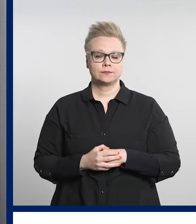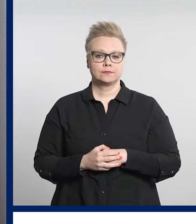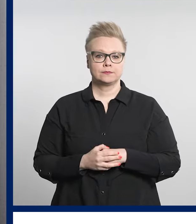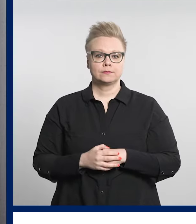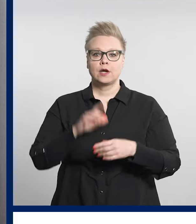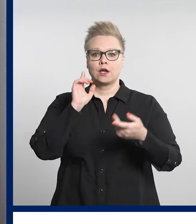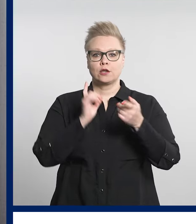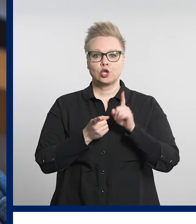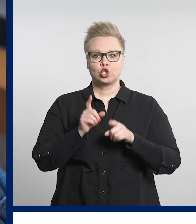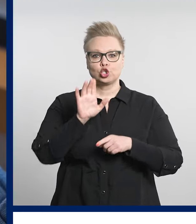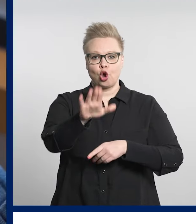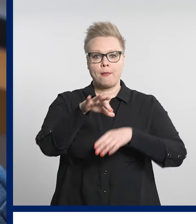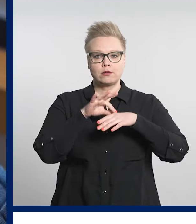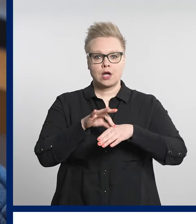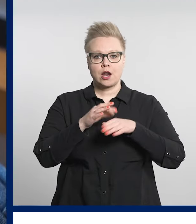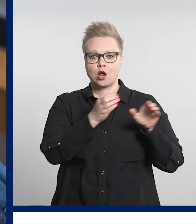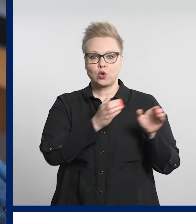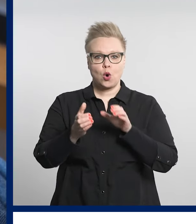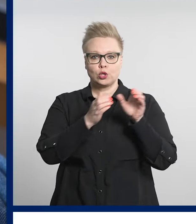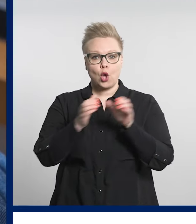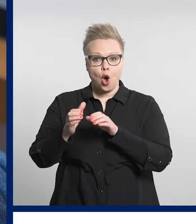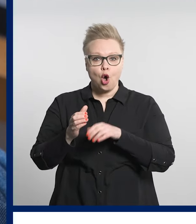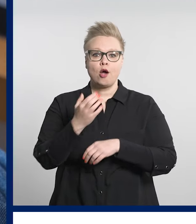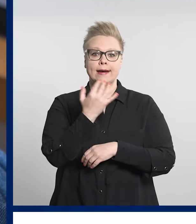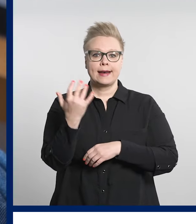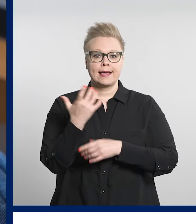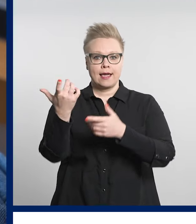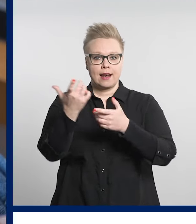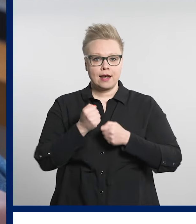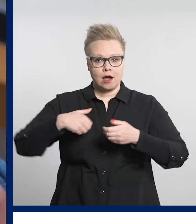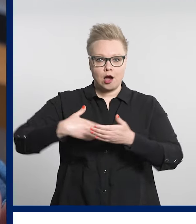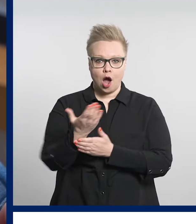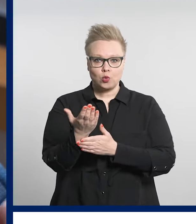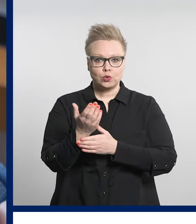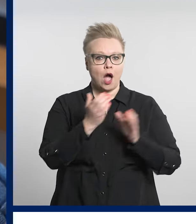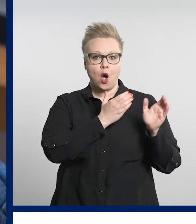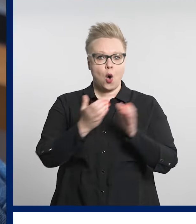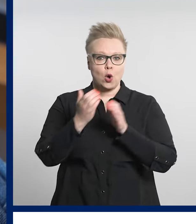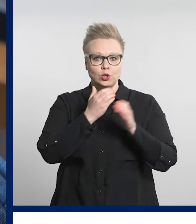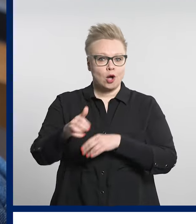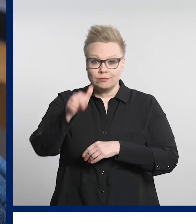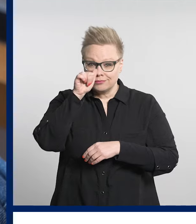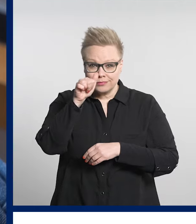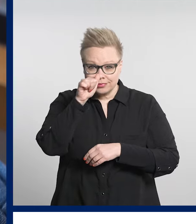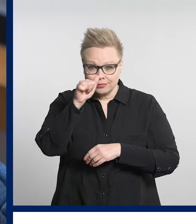Jos sairauden hoito ei onnistu digiklinikalla, oman sote-aseman